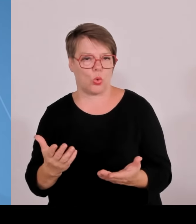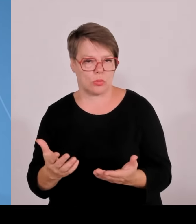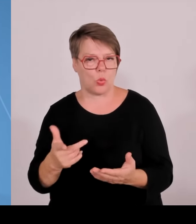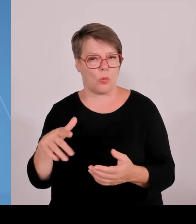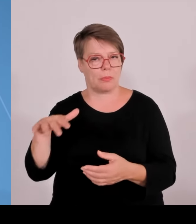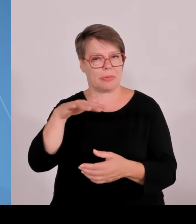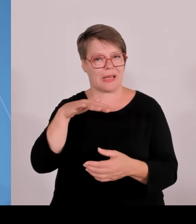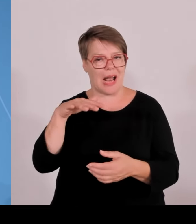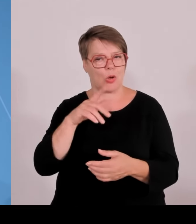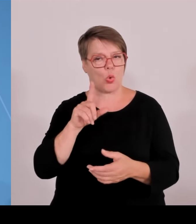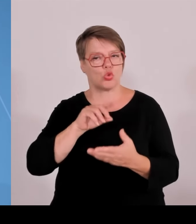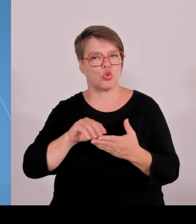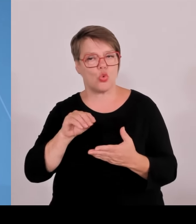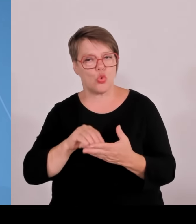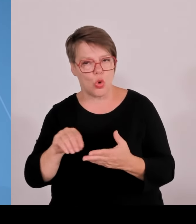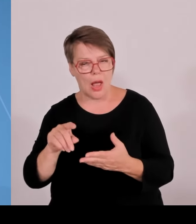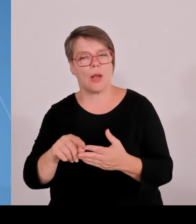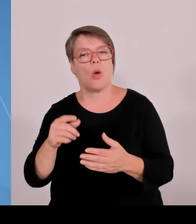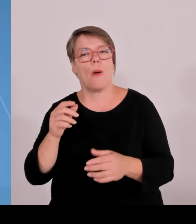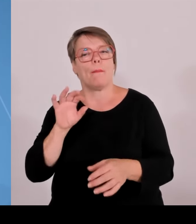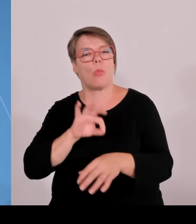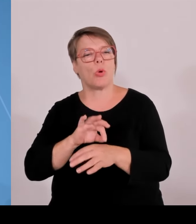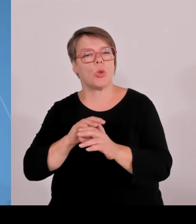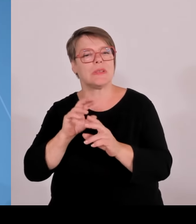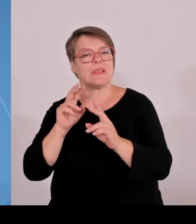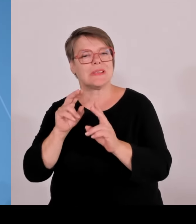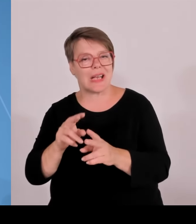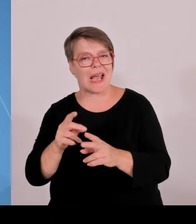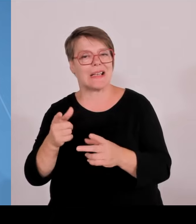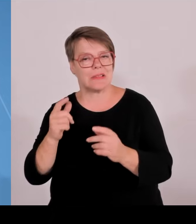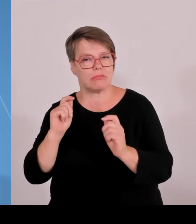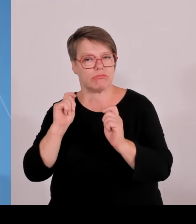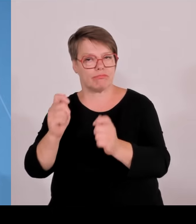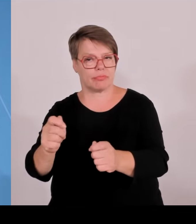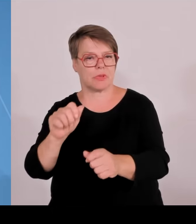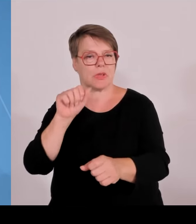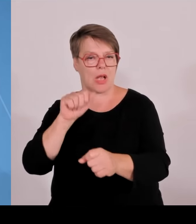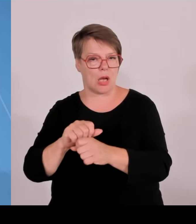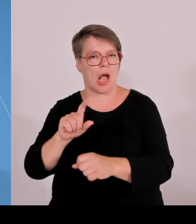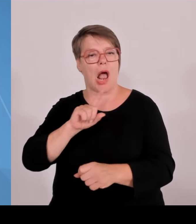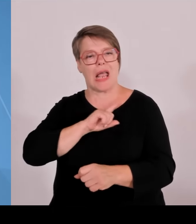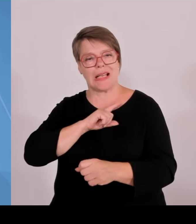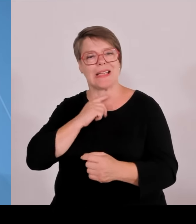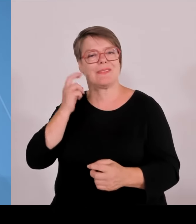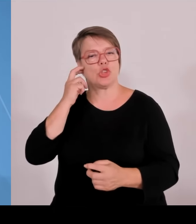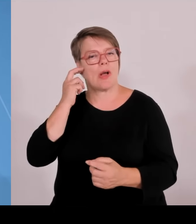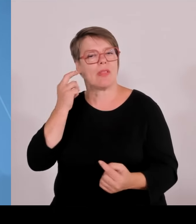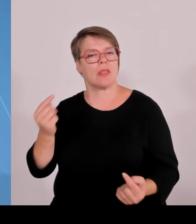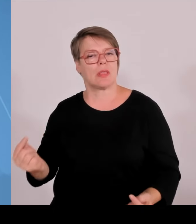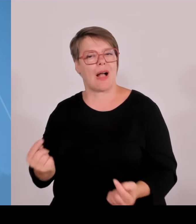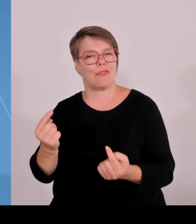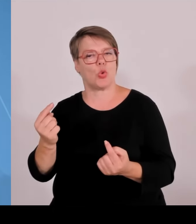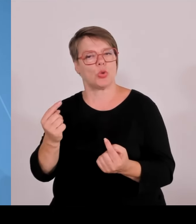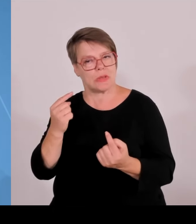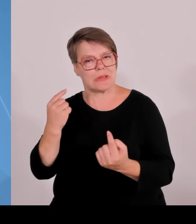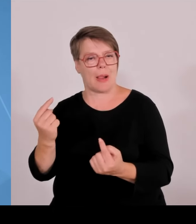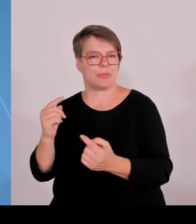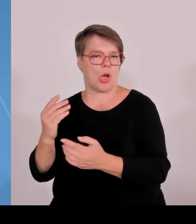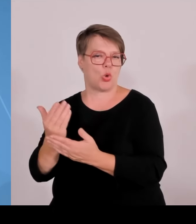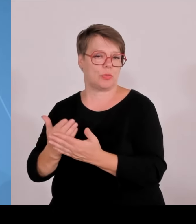Das dritte, der der dritte Baustein im Rahmen der High Tech Agenda. Wir haben auch den Hightech-Transfer heute weiter ausgebaut.